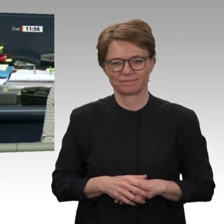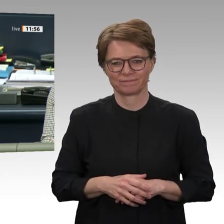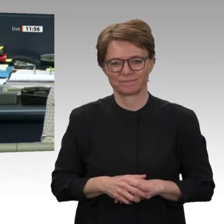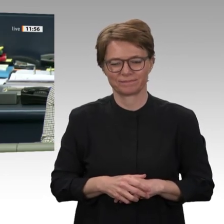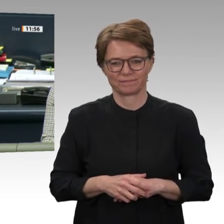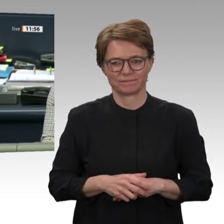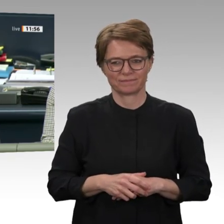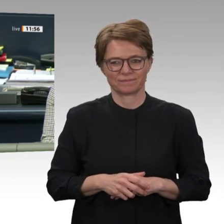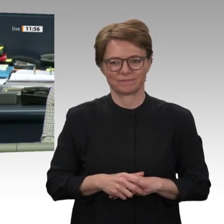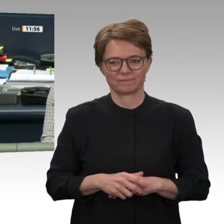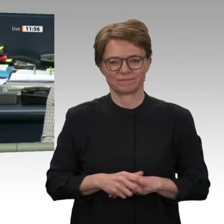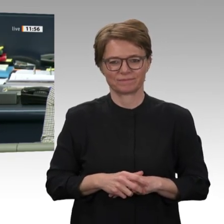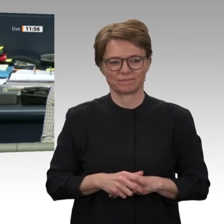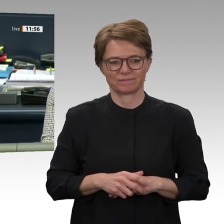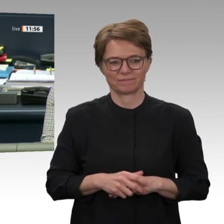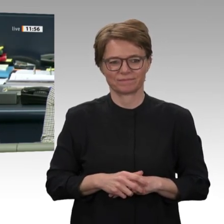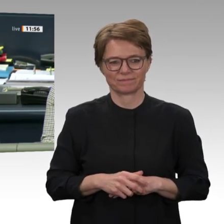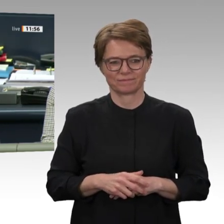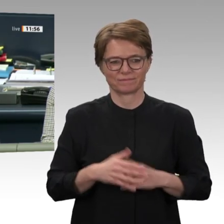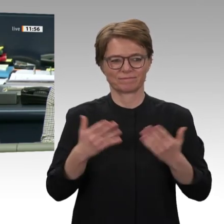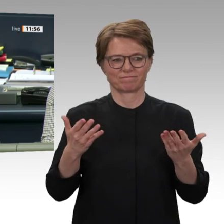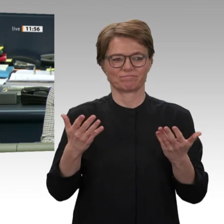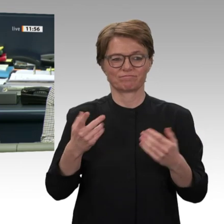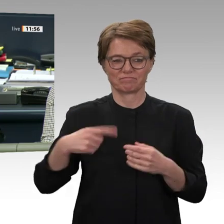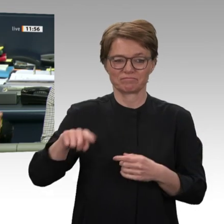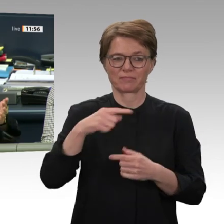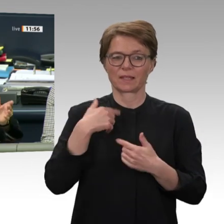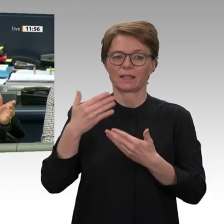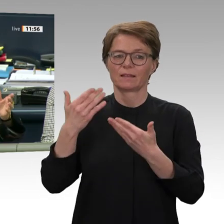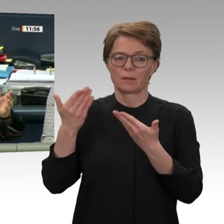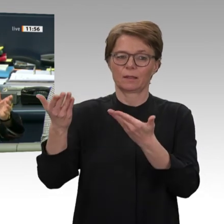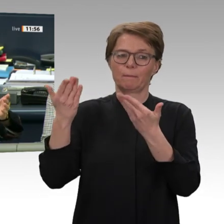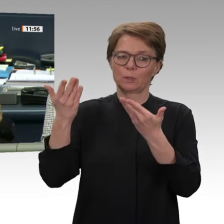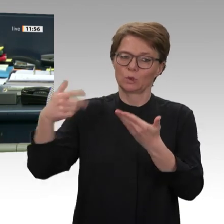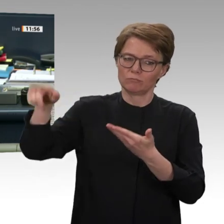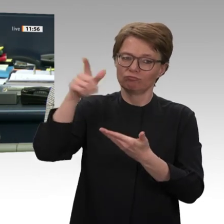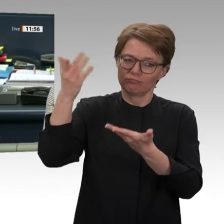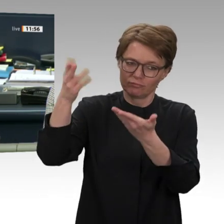Narrenvereinigung, und wir reden gerade über die Außenpolitik. Ich spare mir jetzt